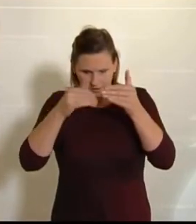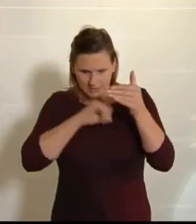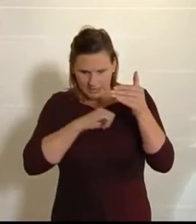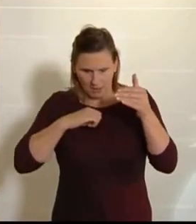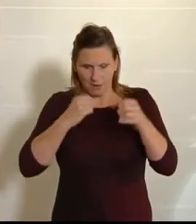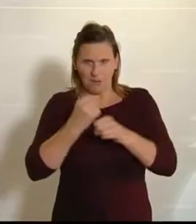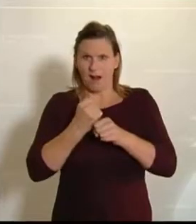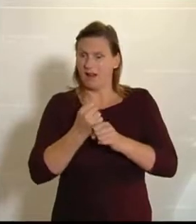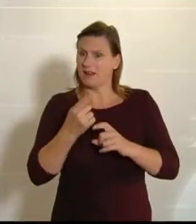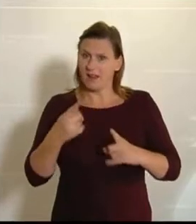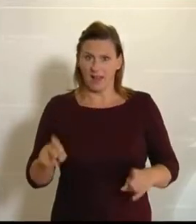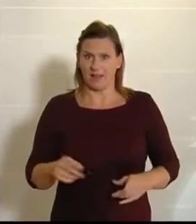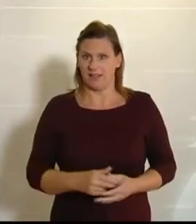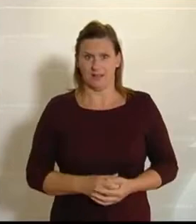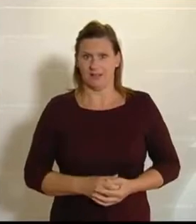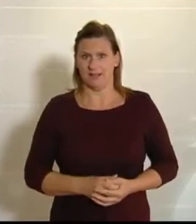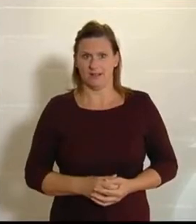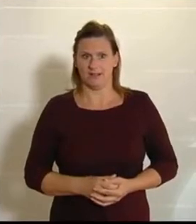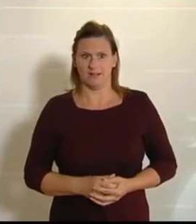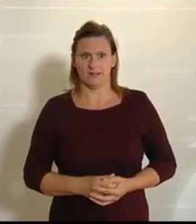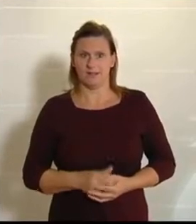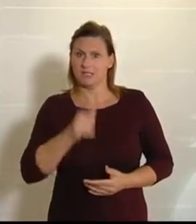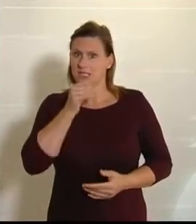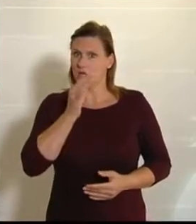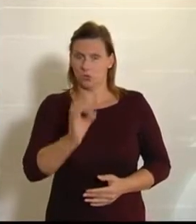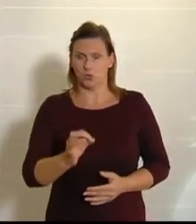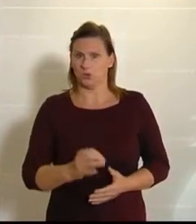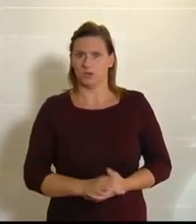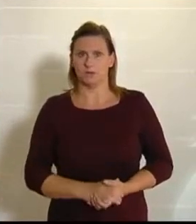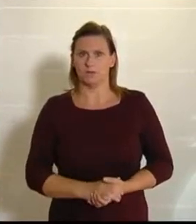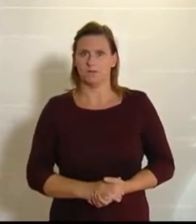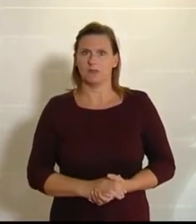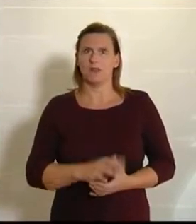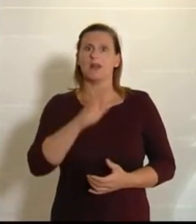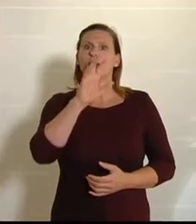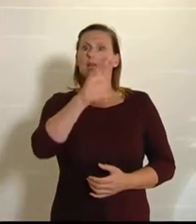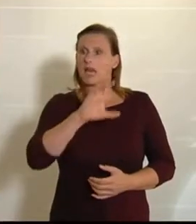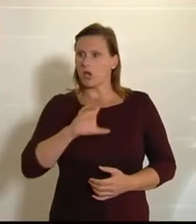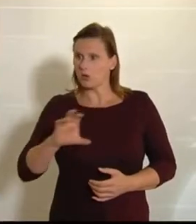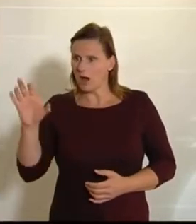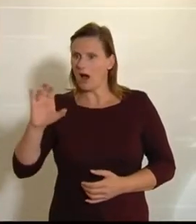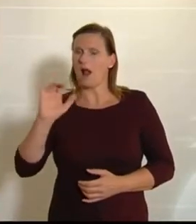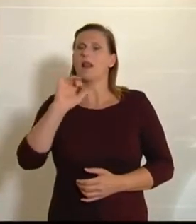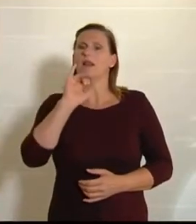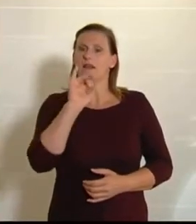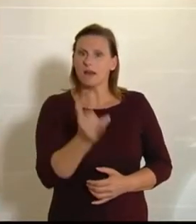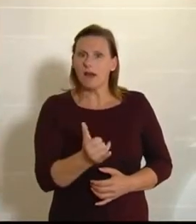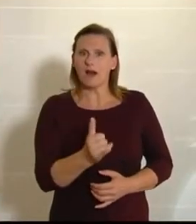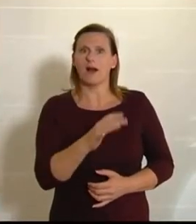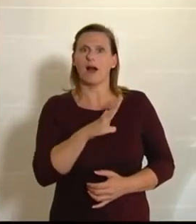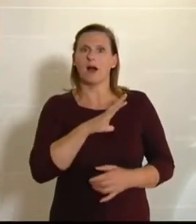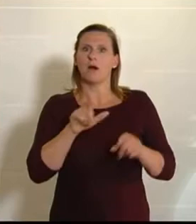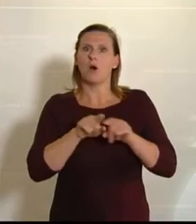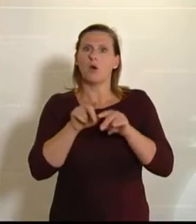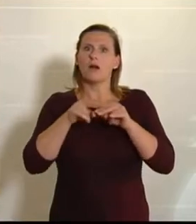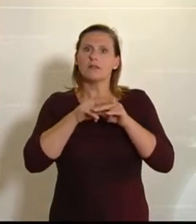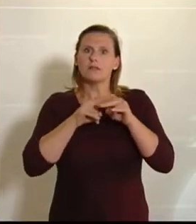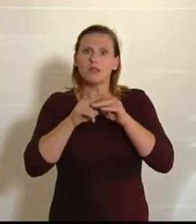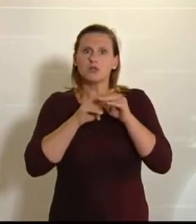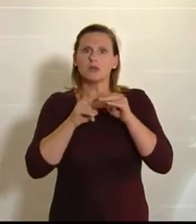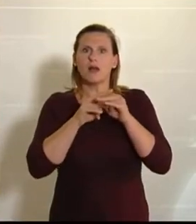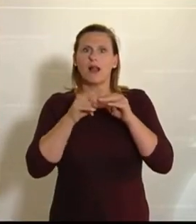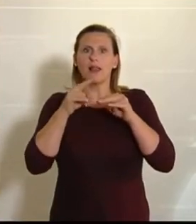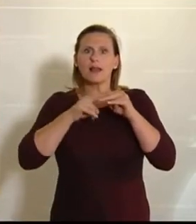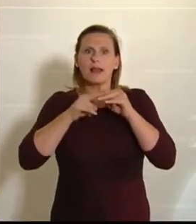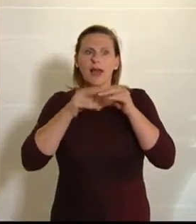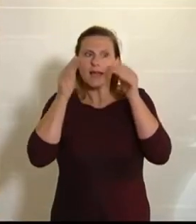sowie der Abg. Yılmaz.) Also Regionalität ja, aber nationale Kleingeisterei eben nicht!